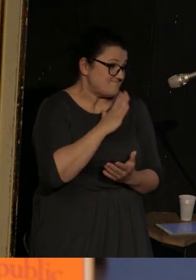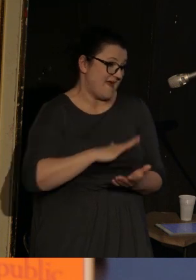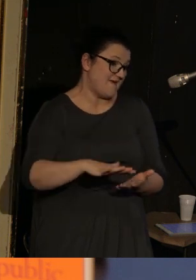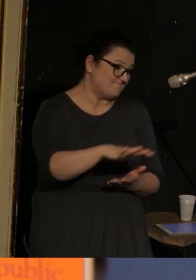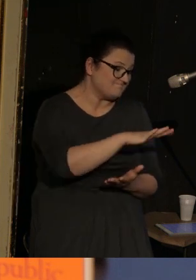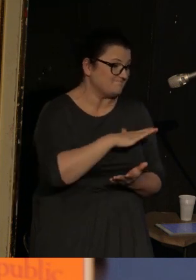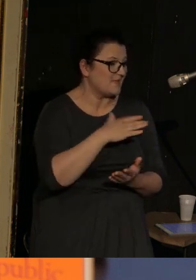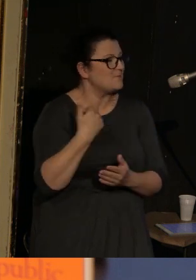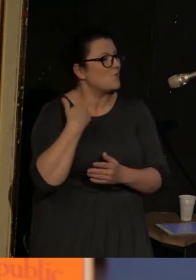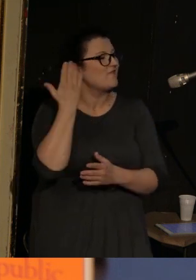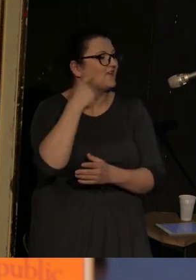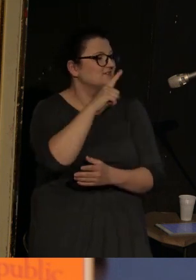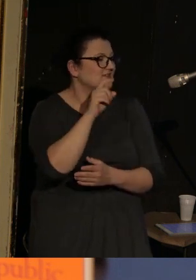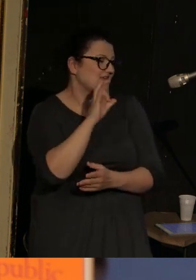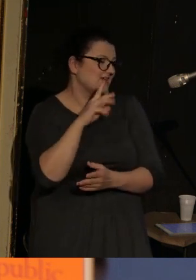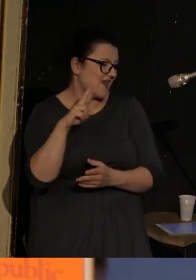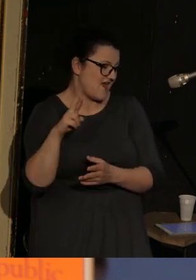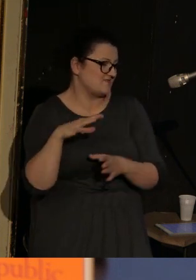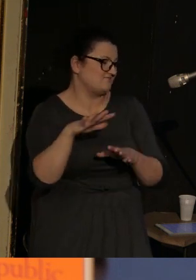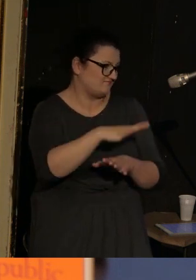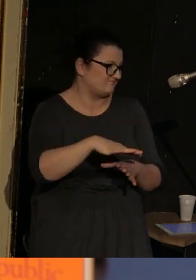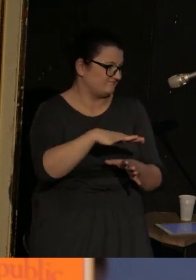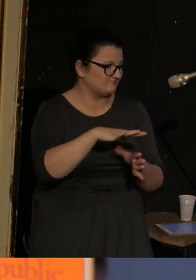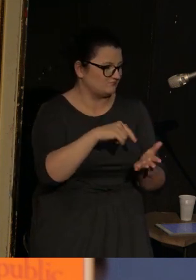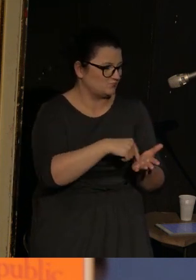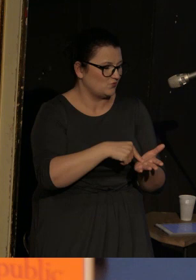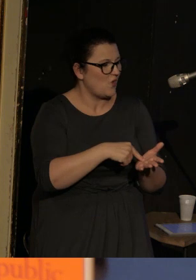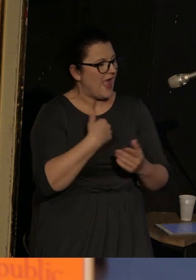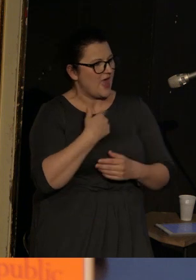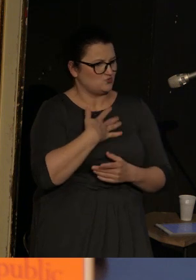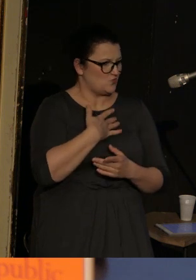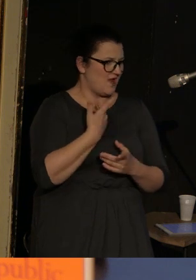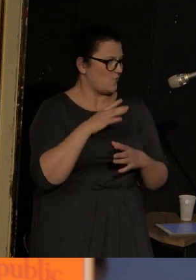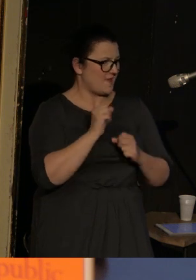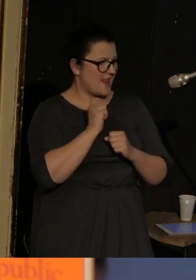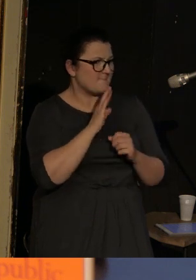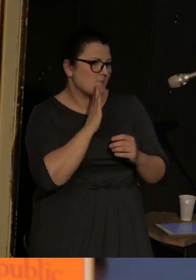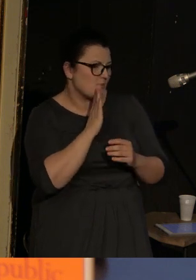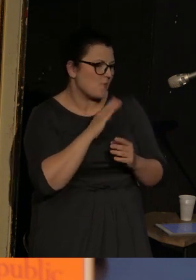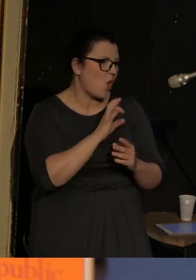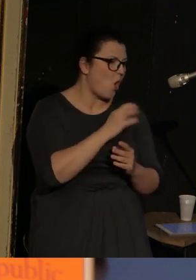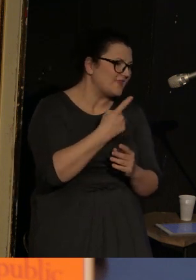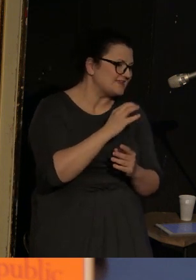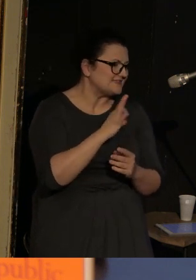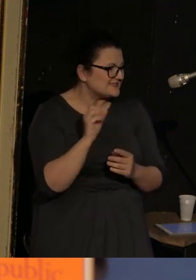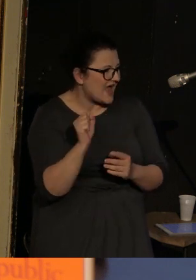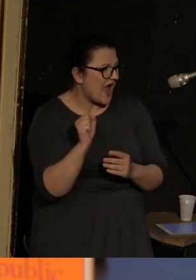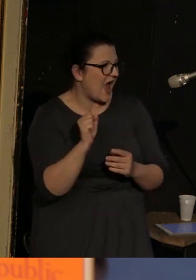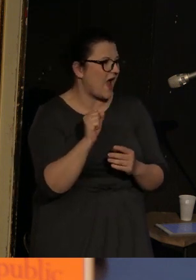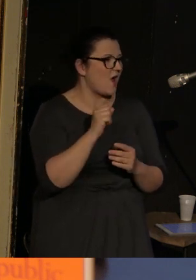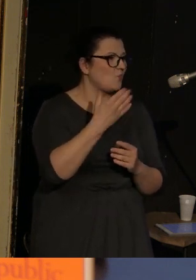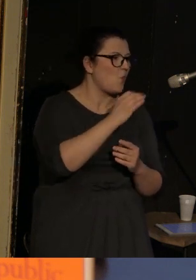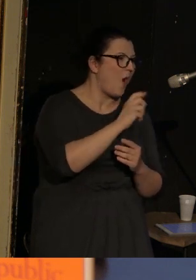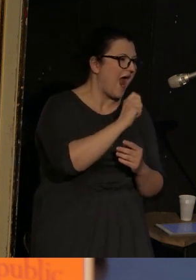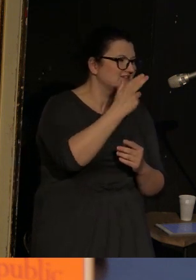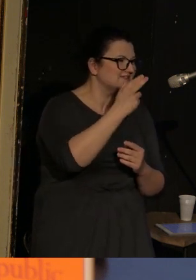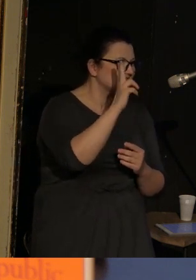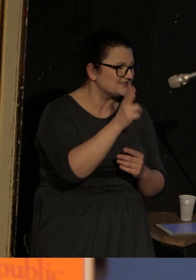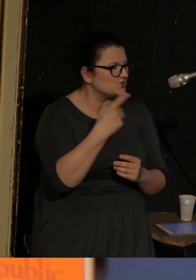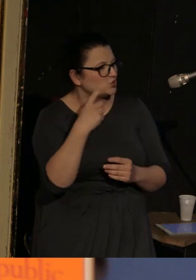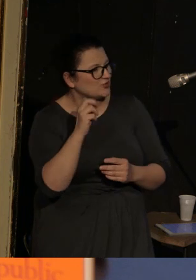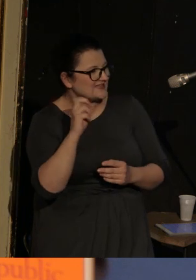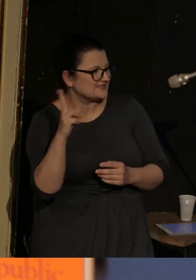post-sowieckie. Dla mnie Vasenka jest czymś pomiędzy Odessą, Słowiańskiem, Ługańskiem, Donieckiem, a nie wiadomo czym.